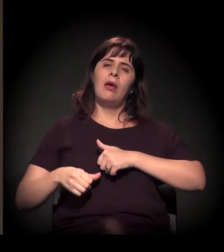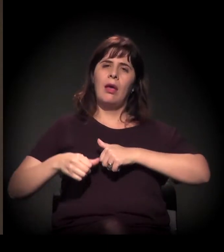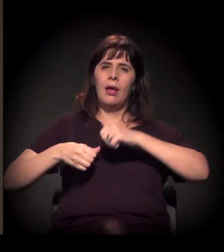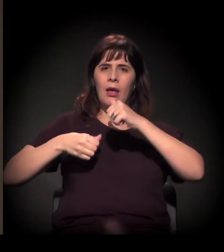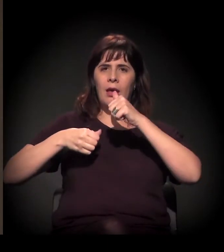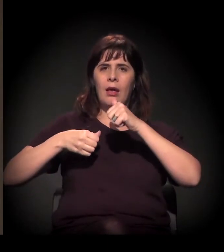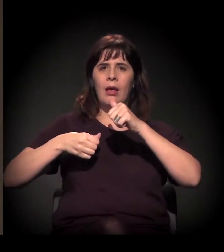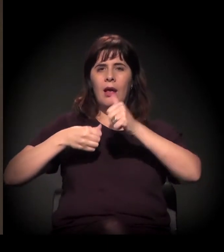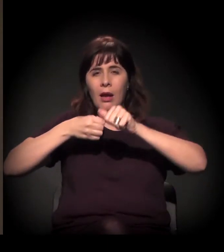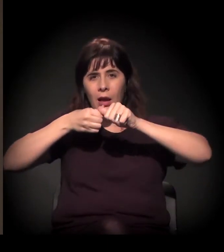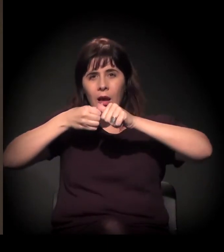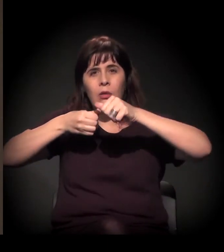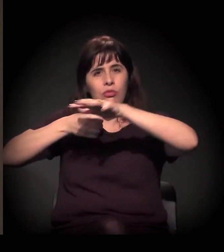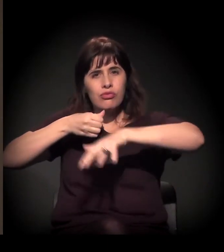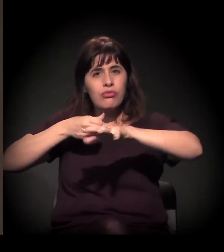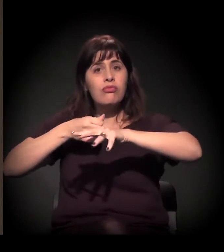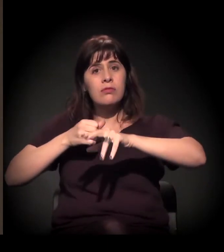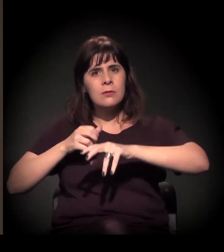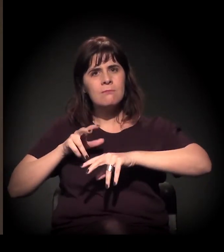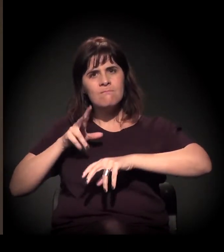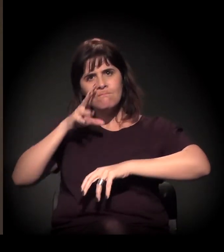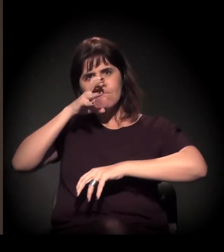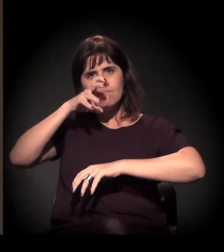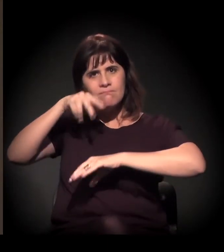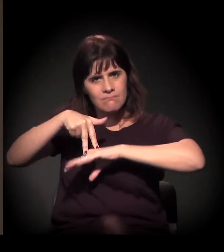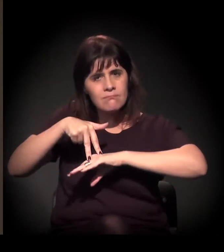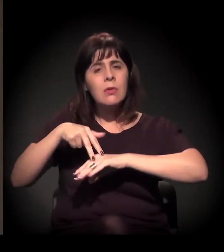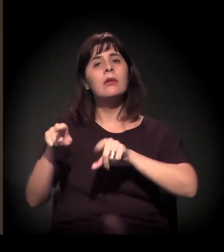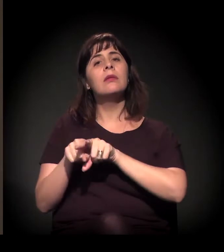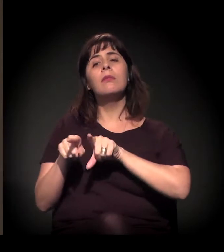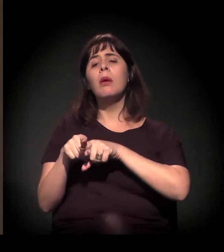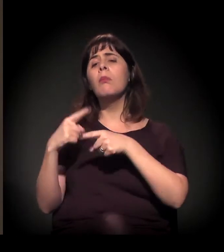como o grupo se formou, por que ele se formou,